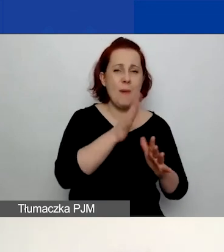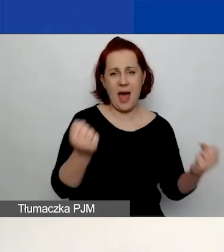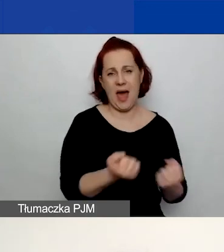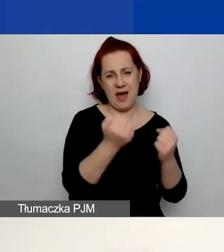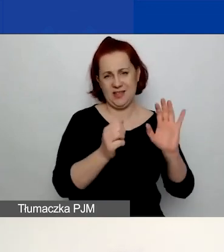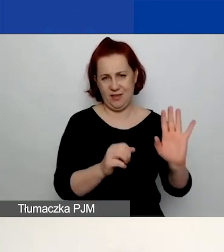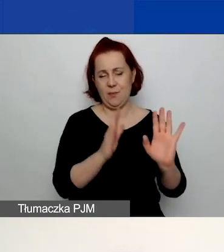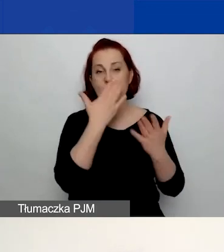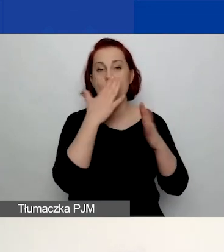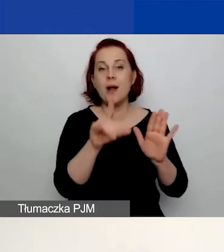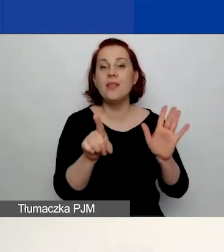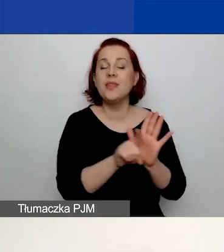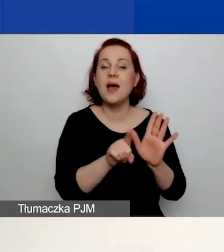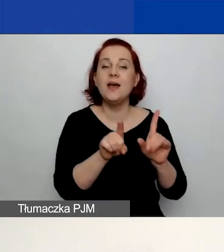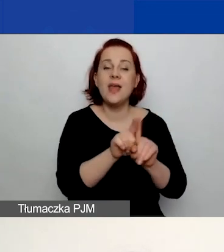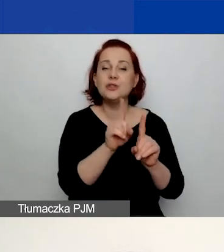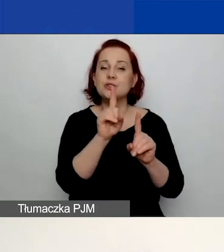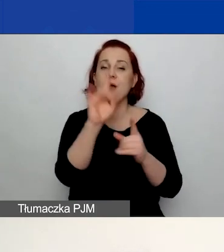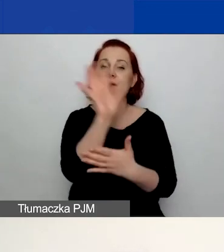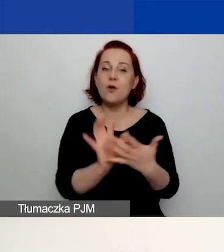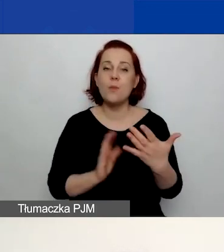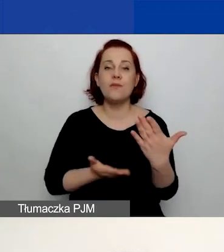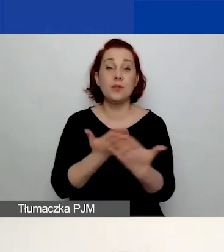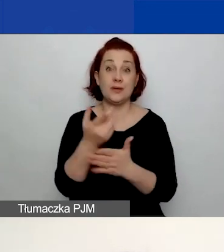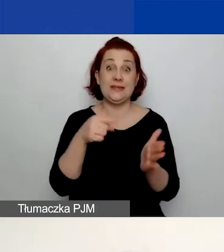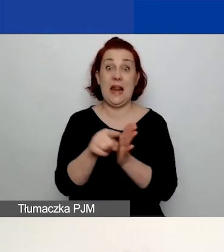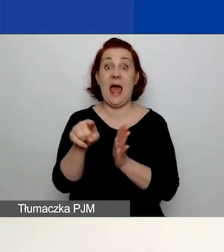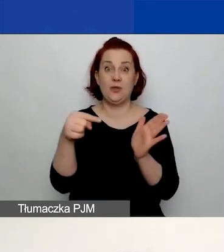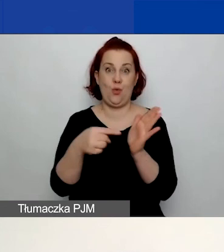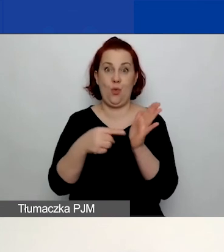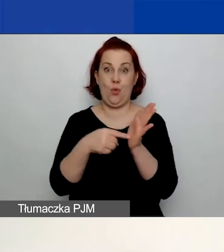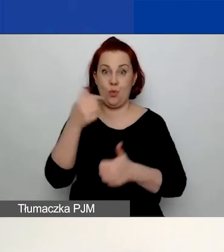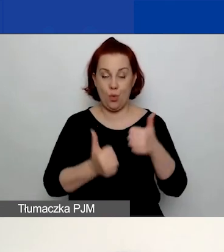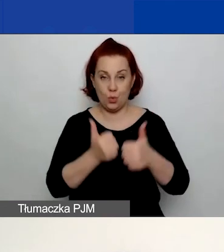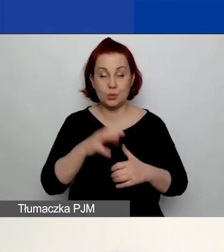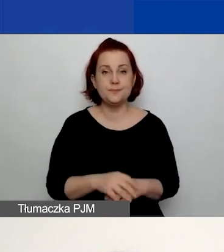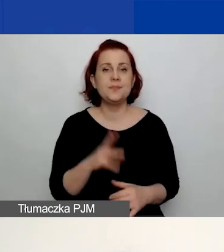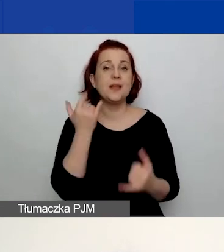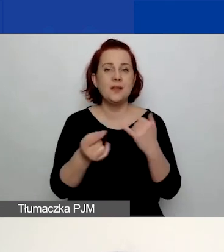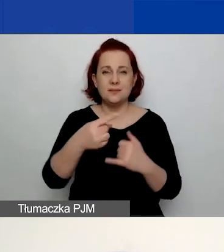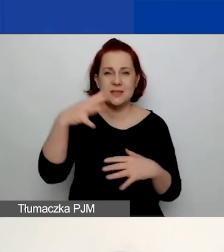i będzie pokazywało również formularze wniosku dla tego konkursu. W przypadku, gdybyście zapomnieli hasła,